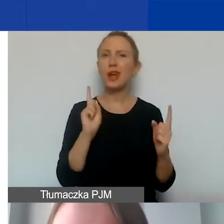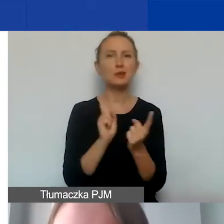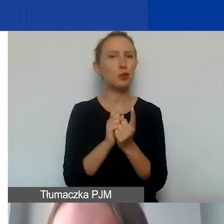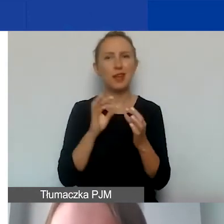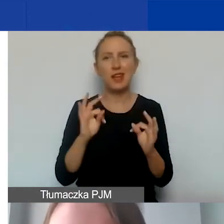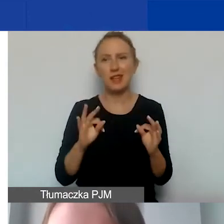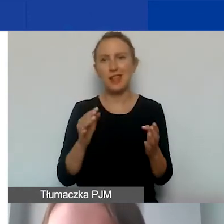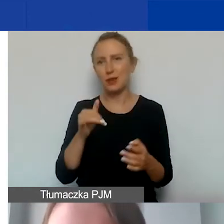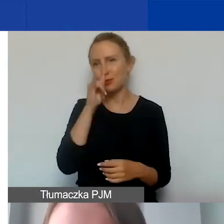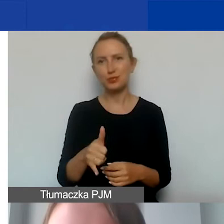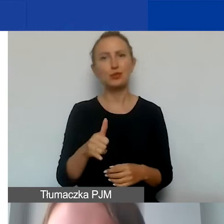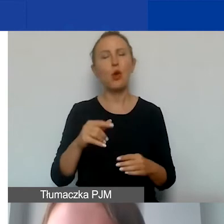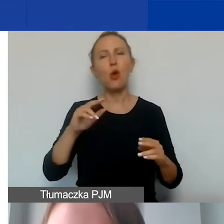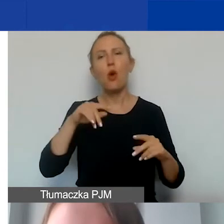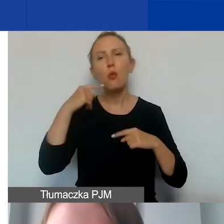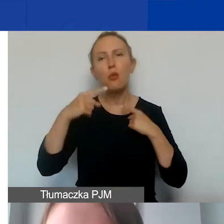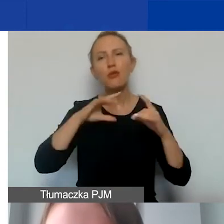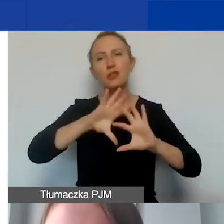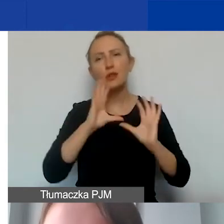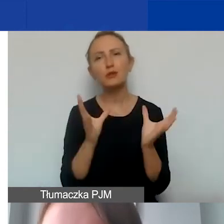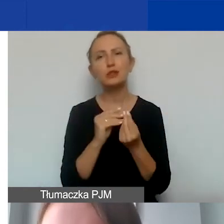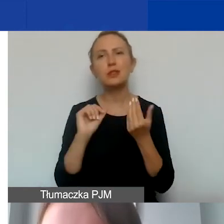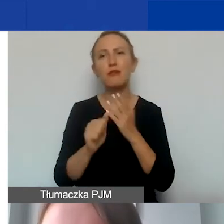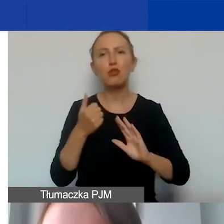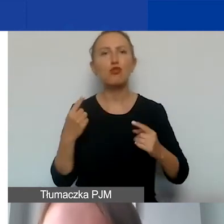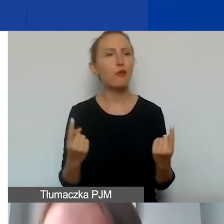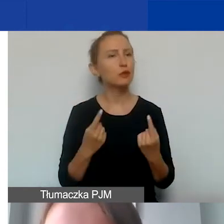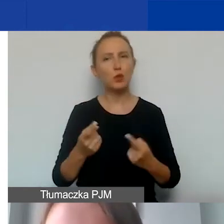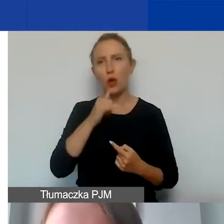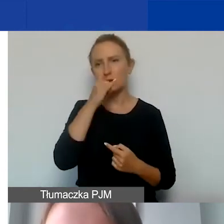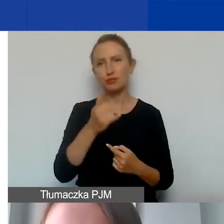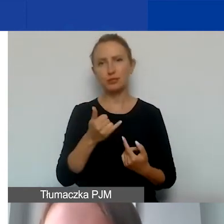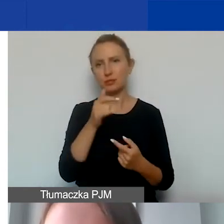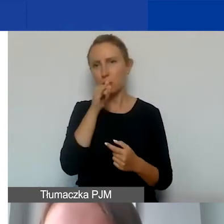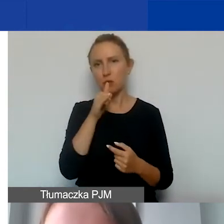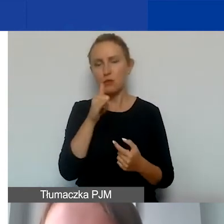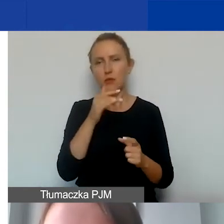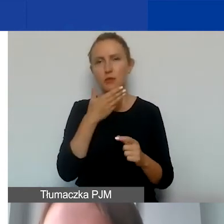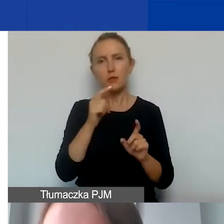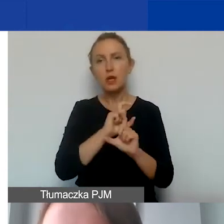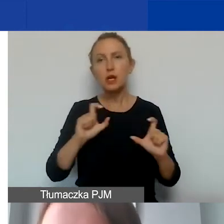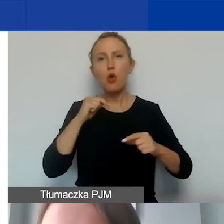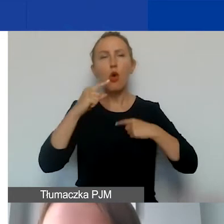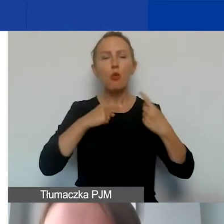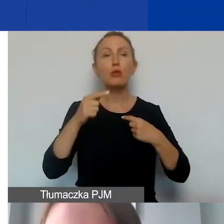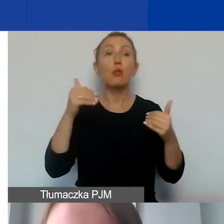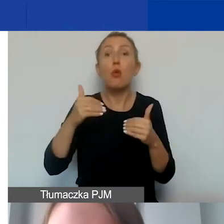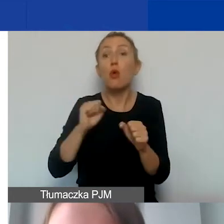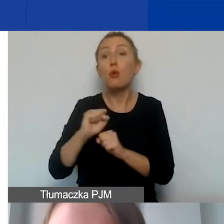nie mamy szans, żeby opowiedzieć o wszystkich wyjątkowych sytuacjach, które pojawiają się w ramach planowania i budżetu.